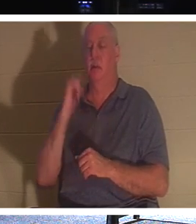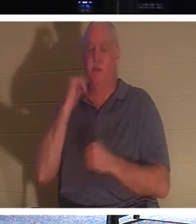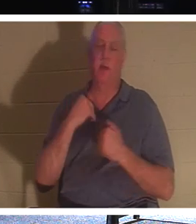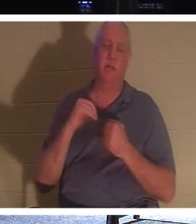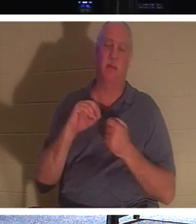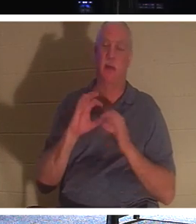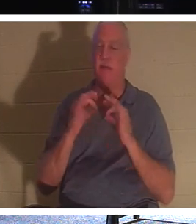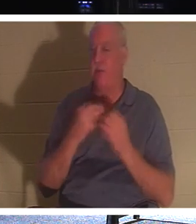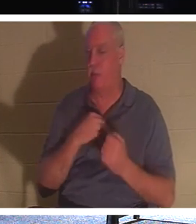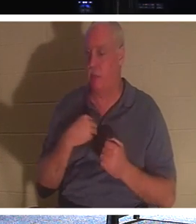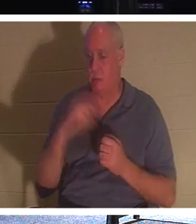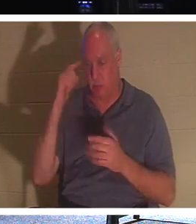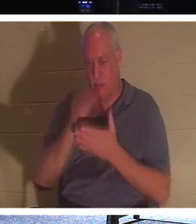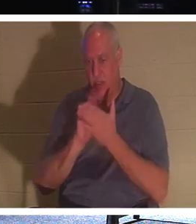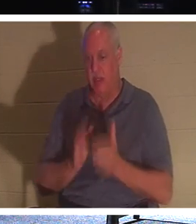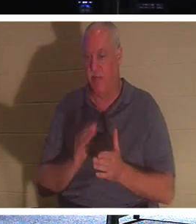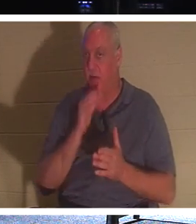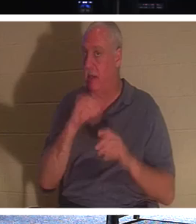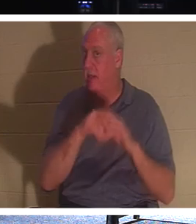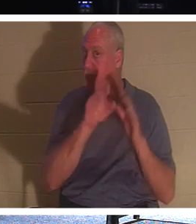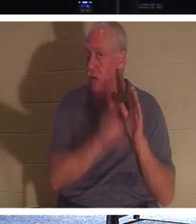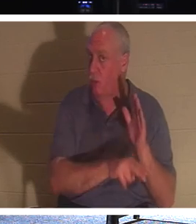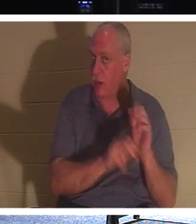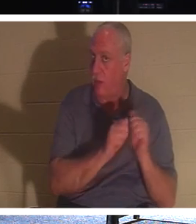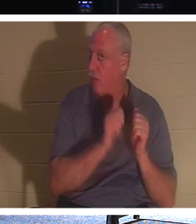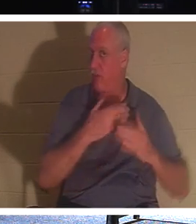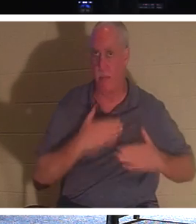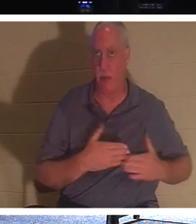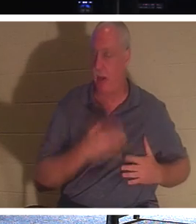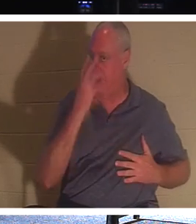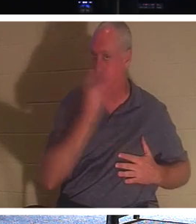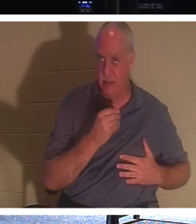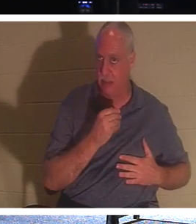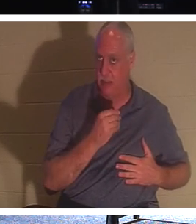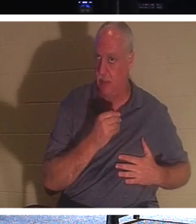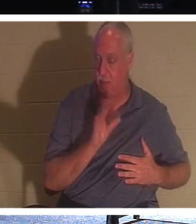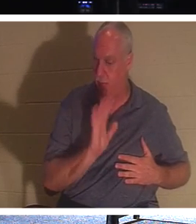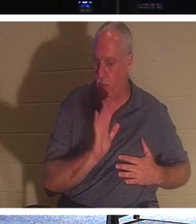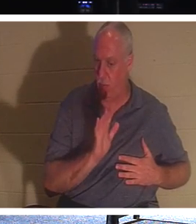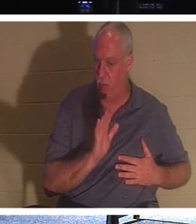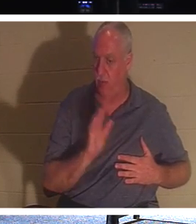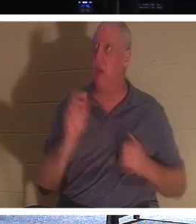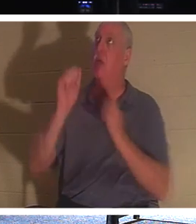il n'est pas sous terre avec son corps endormi et inconscient. Non, ils sont avec le Seigneur ! C'est ce